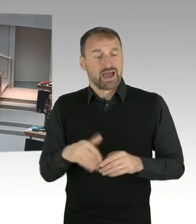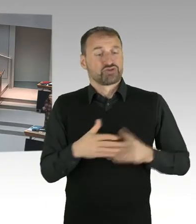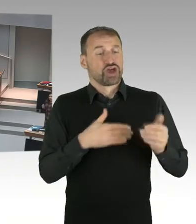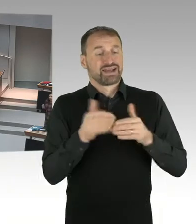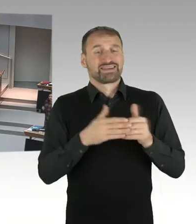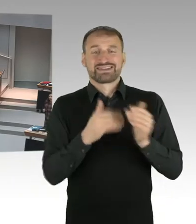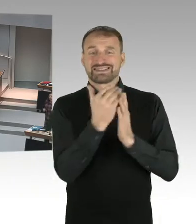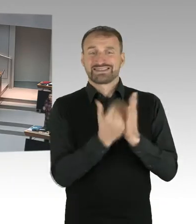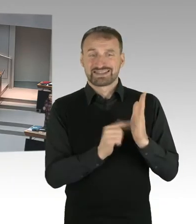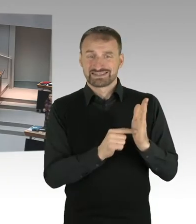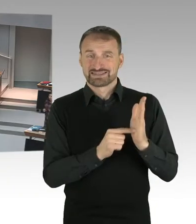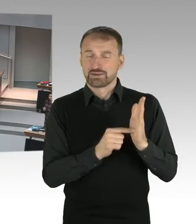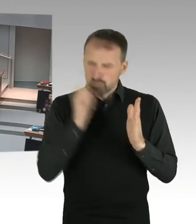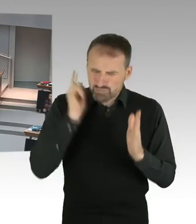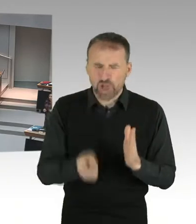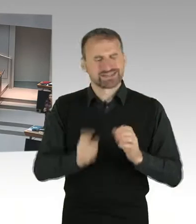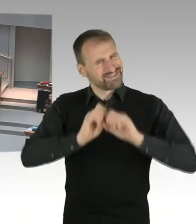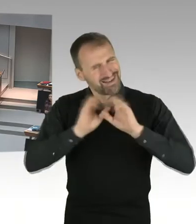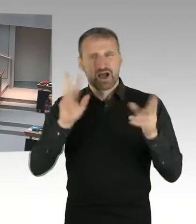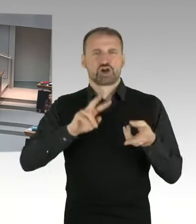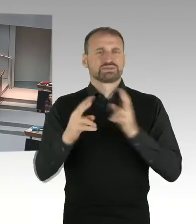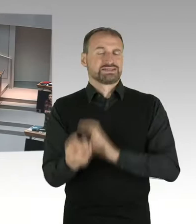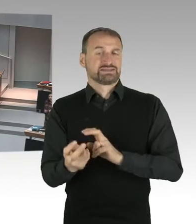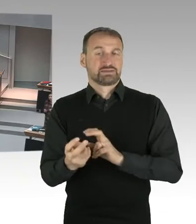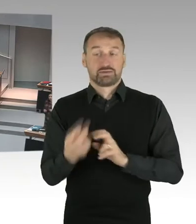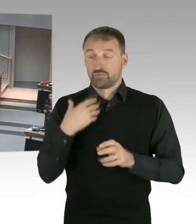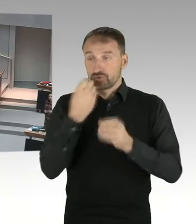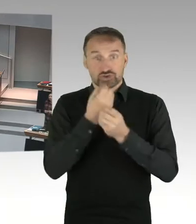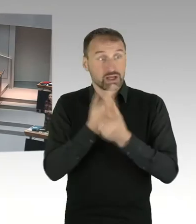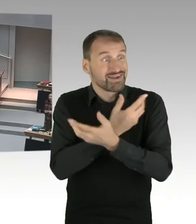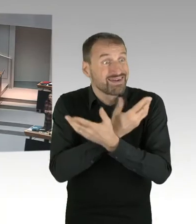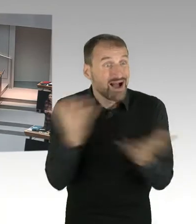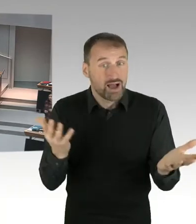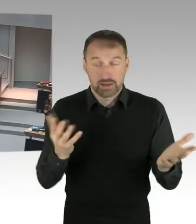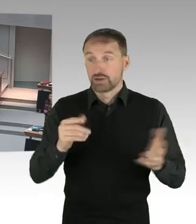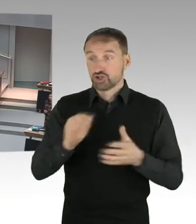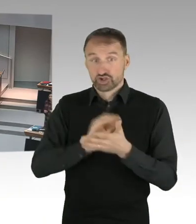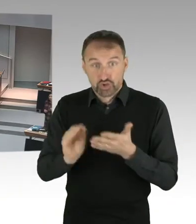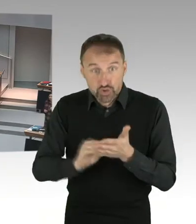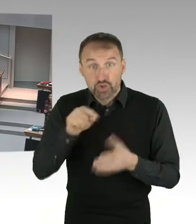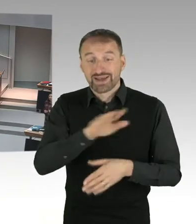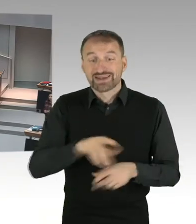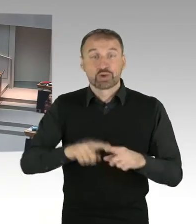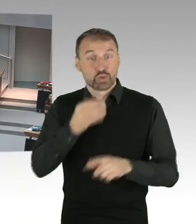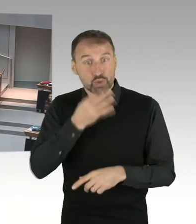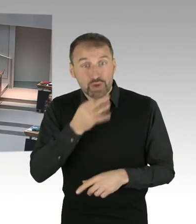In einem neutralen Raum, darum geht es. Und ich kann es nicht nachvollziehen, wenn Sie sich die Schulen in Wedding anschauen,